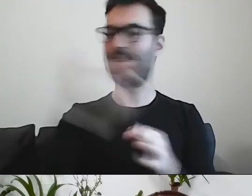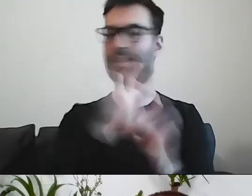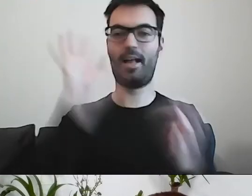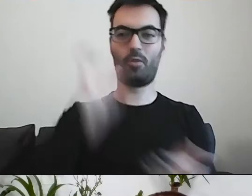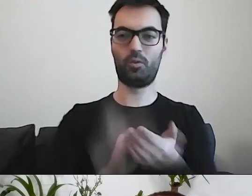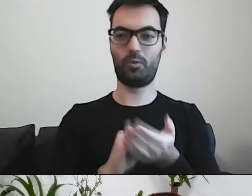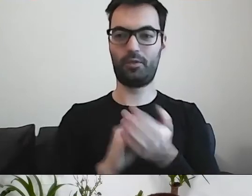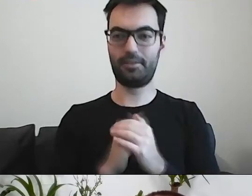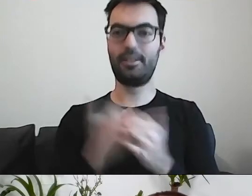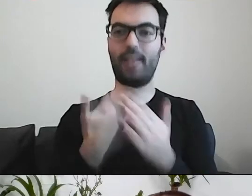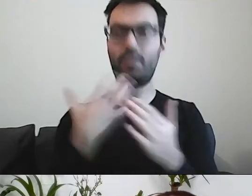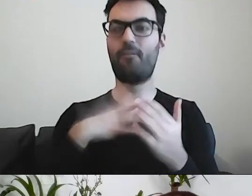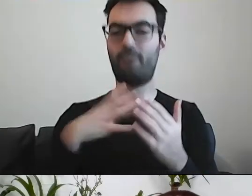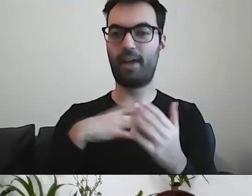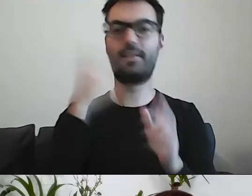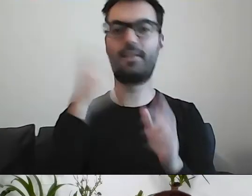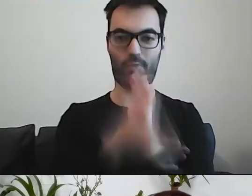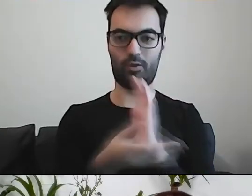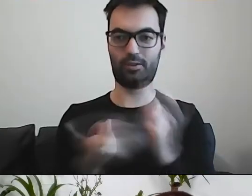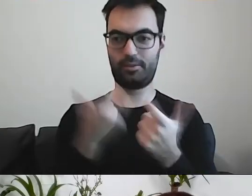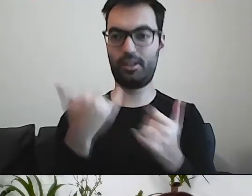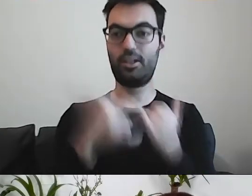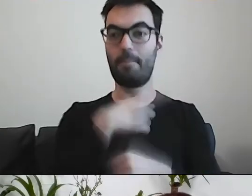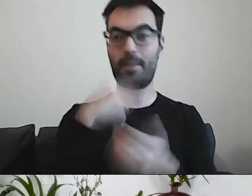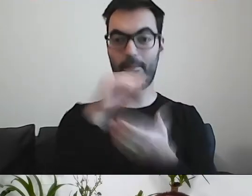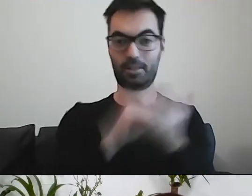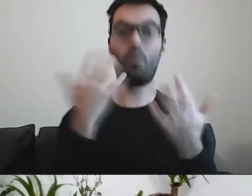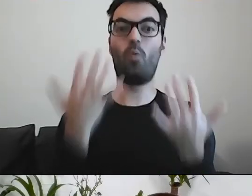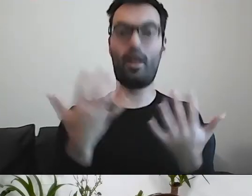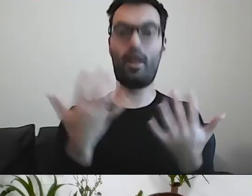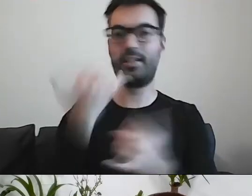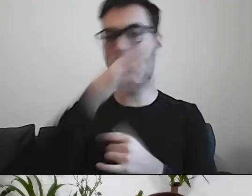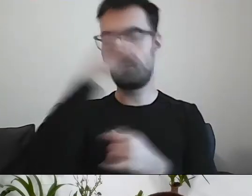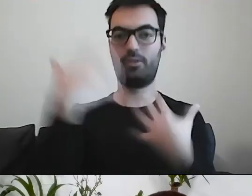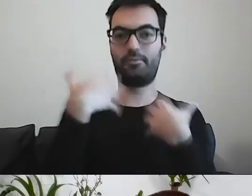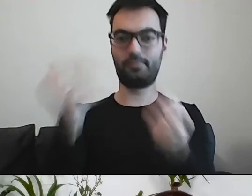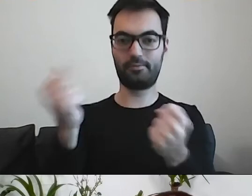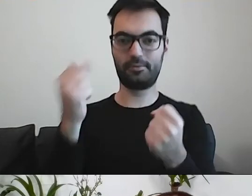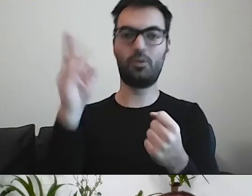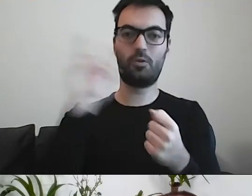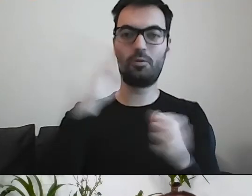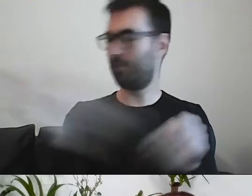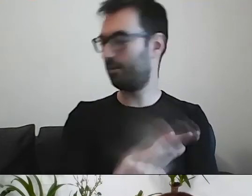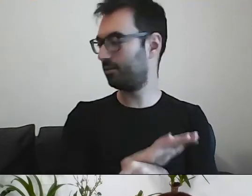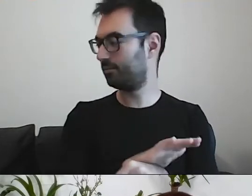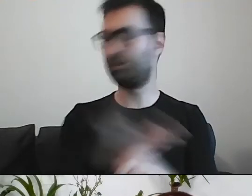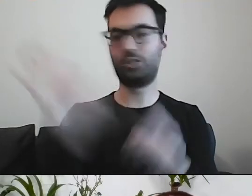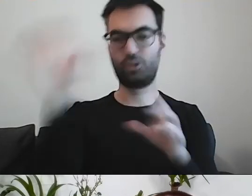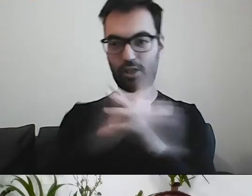PAWEŁ: Warto wprowadzić prosty język. Jak będziemy pisać prosto, to inni będą nas rozumieć, szanować i lubić.